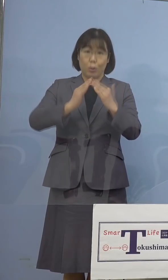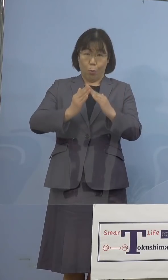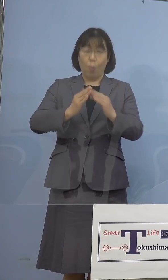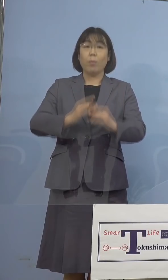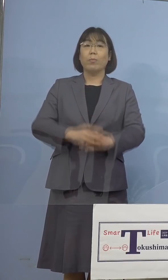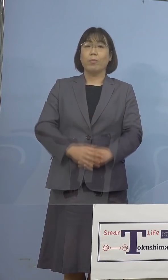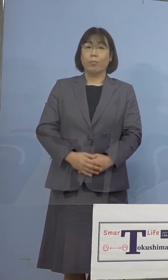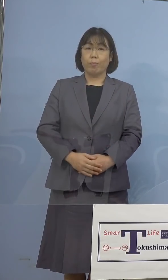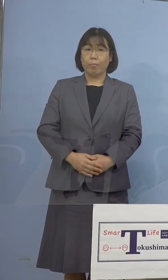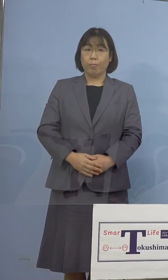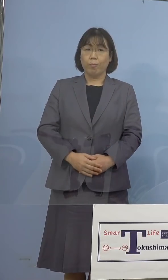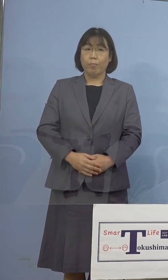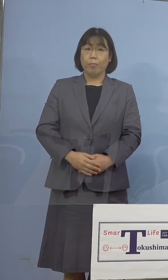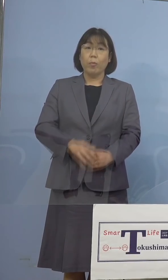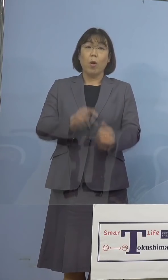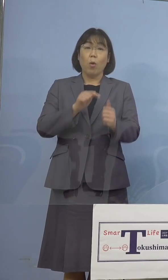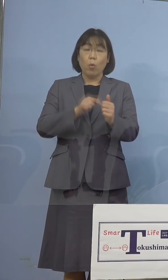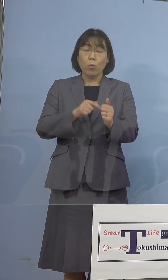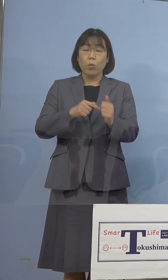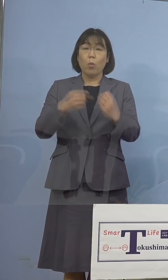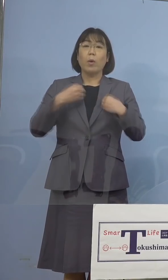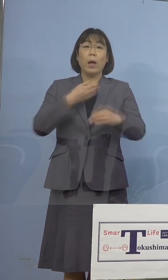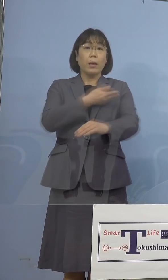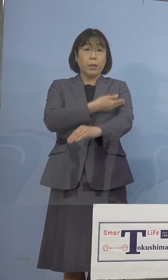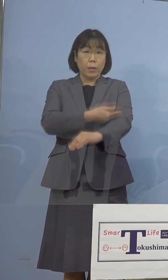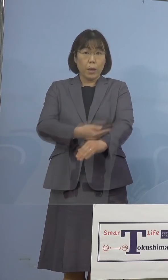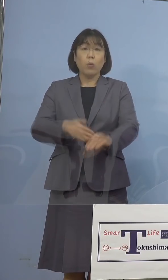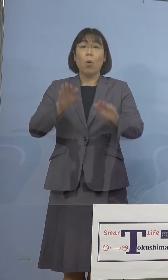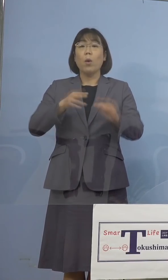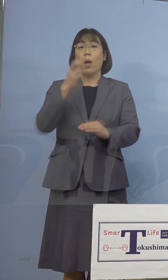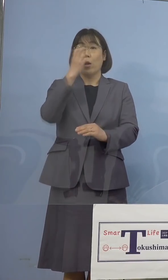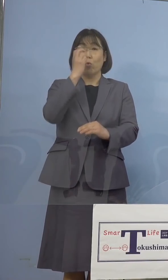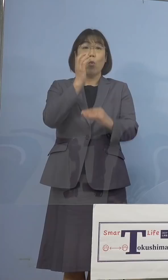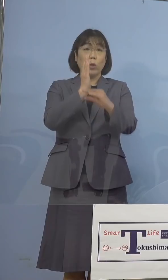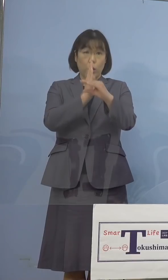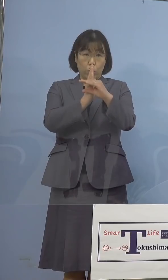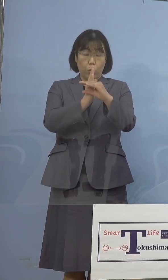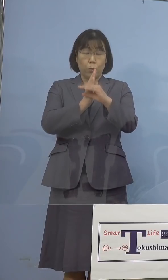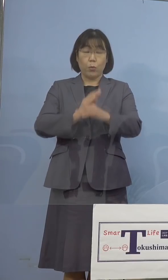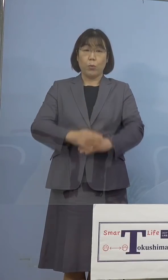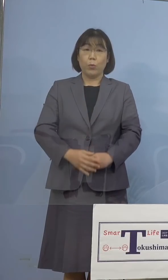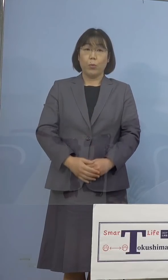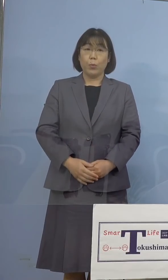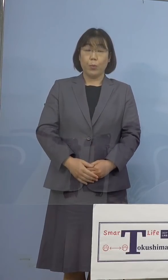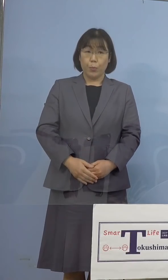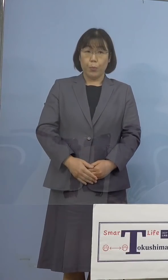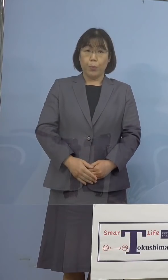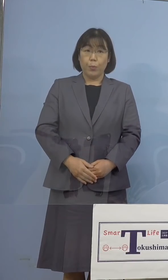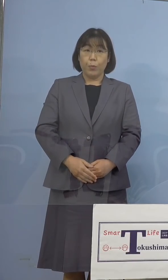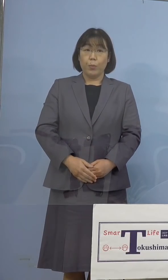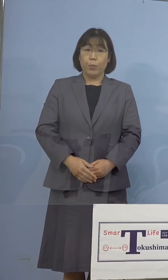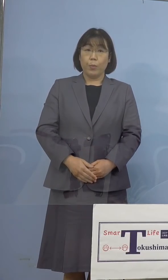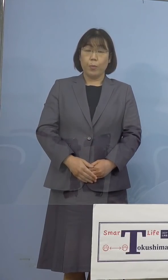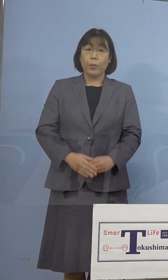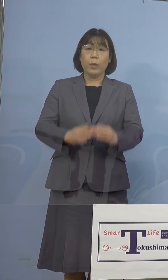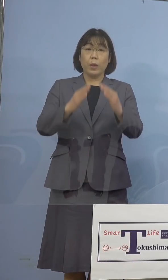また感染経路につきましては、現在 調査中となっております、なお家庭内感染、